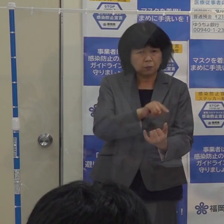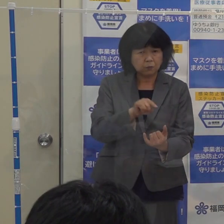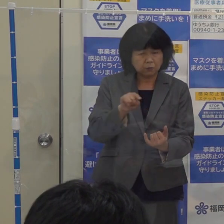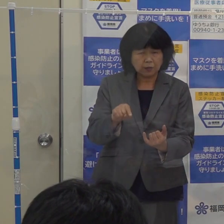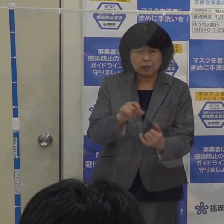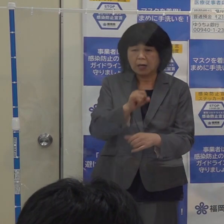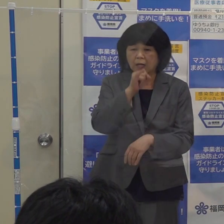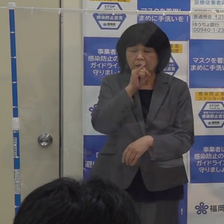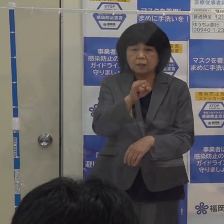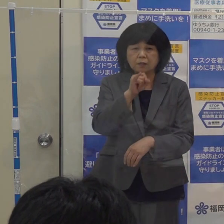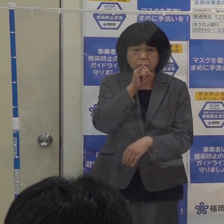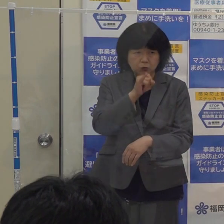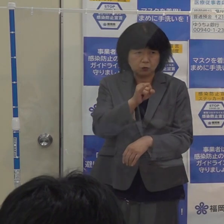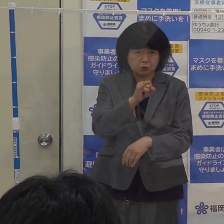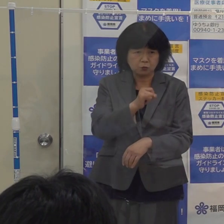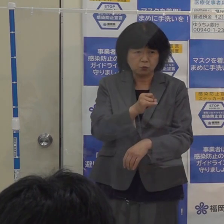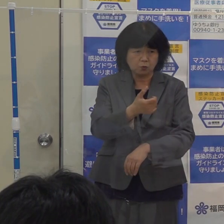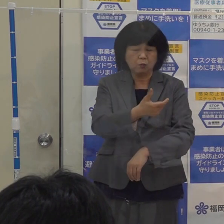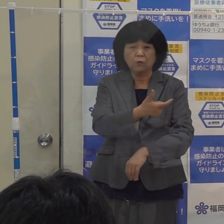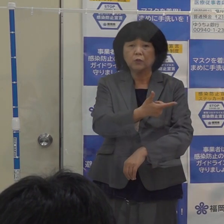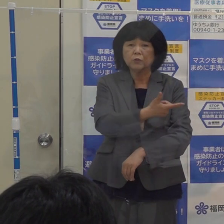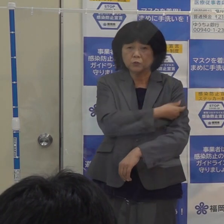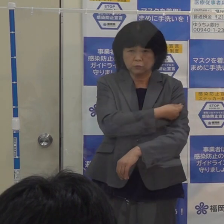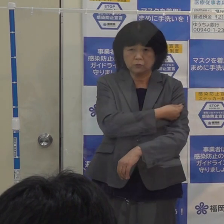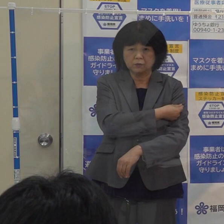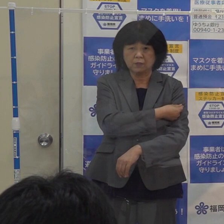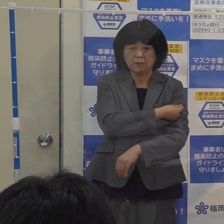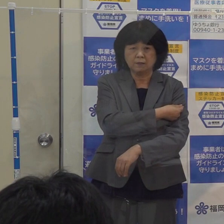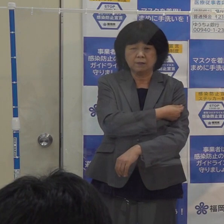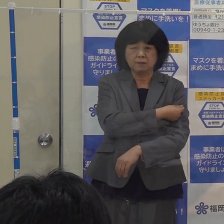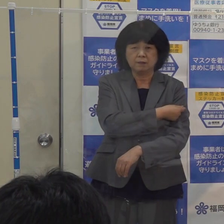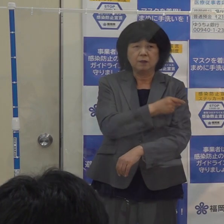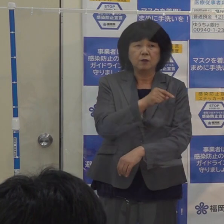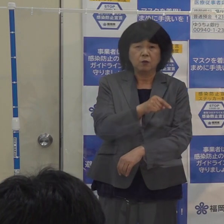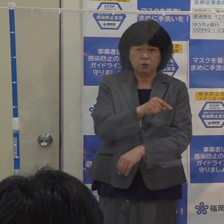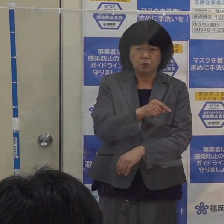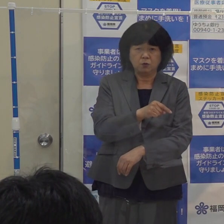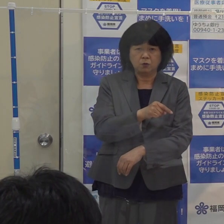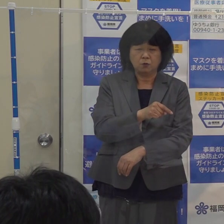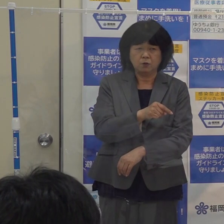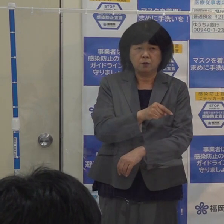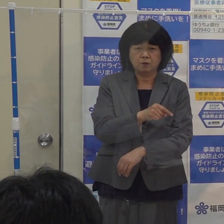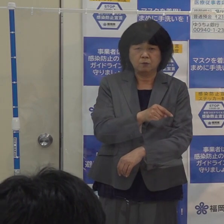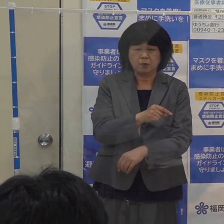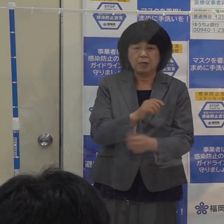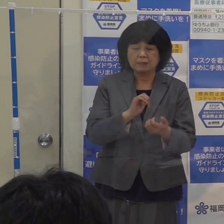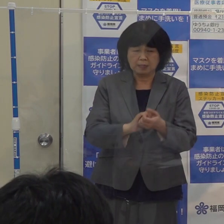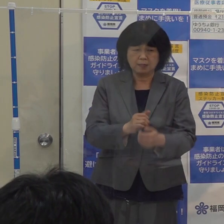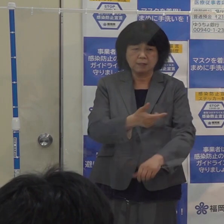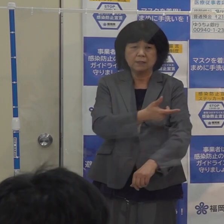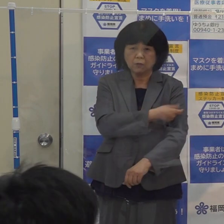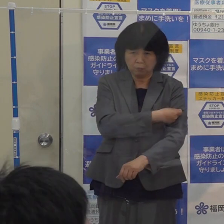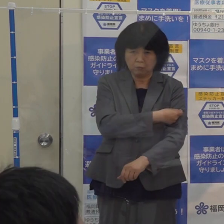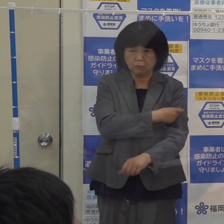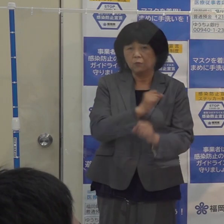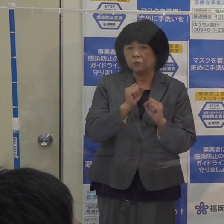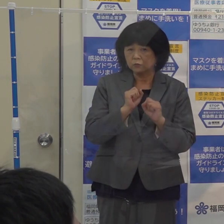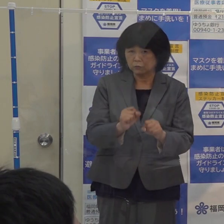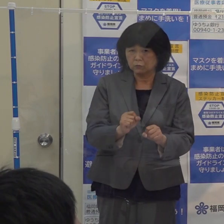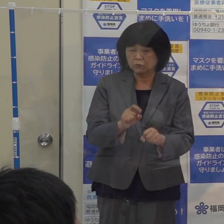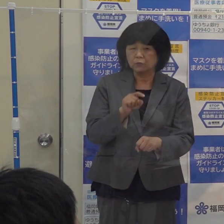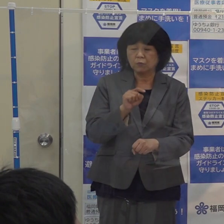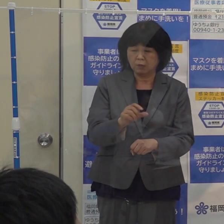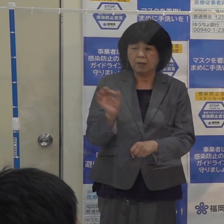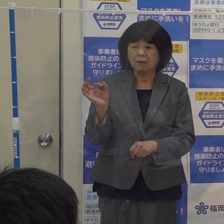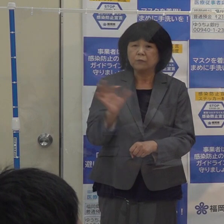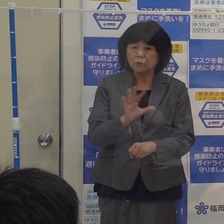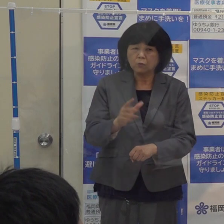インフルエンザワクチンの定期予防接種を無料にします